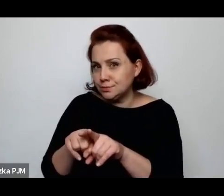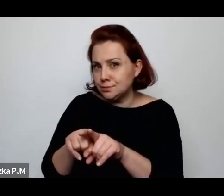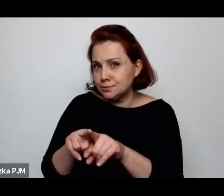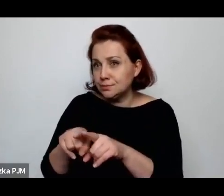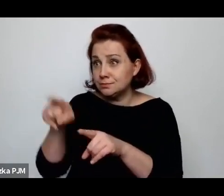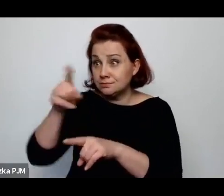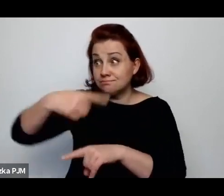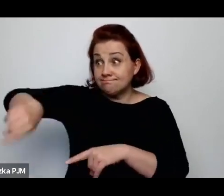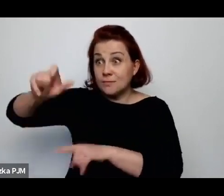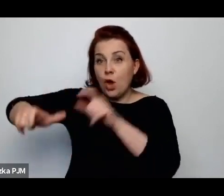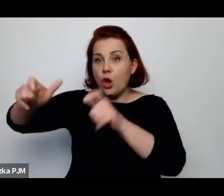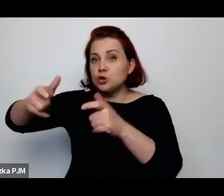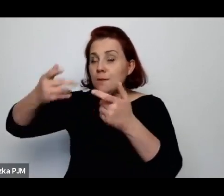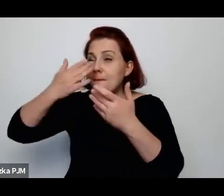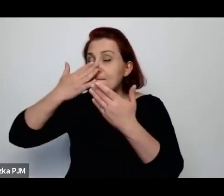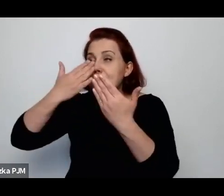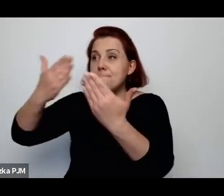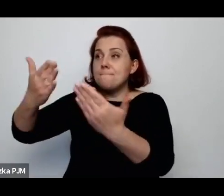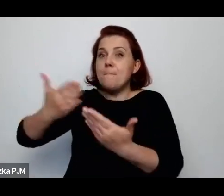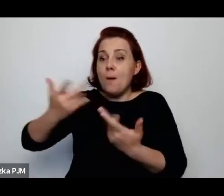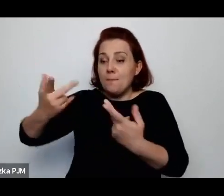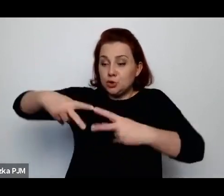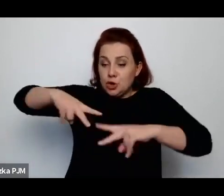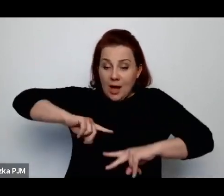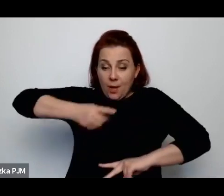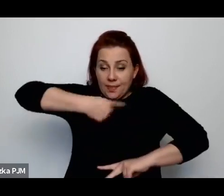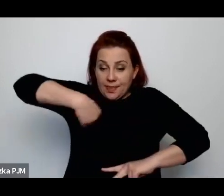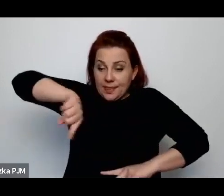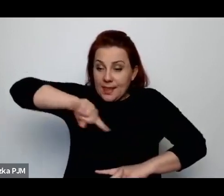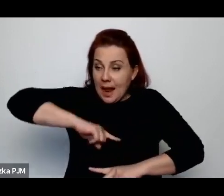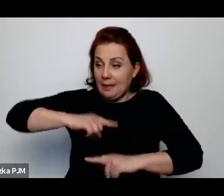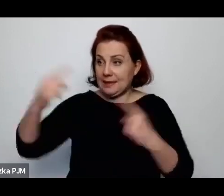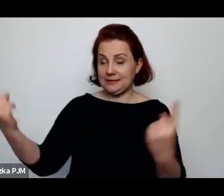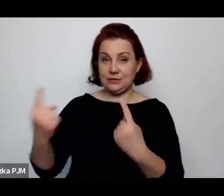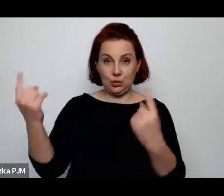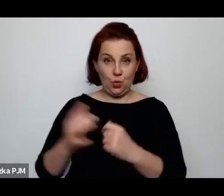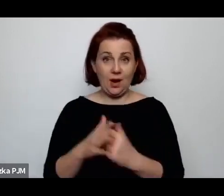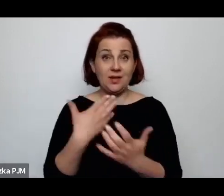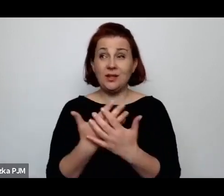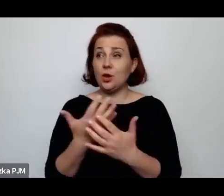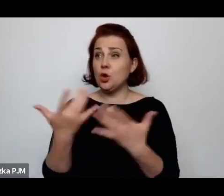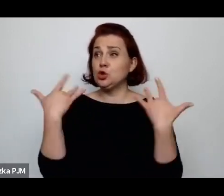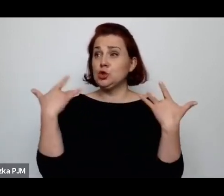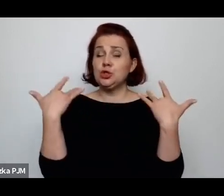Gdzieś to życie tak naprawdę tkwi w tych szczegółach, bardzo konkretnych życiorysach